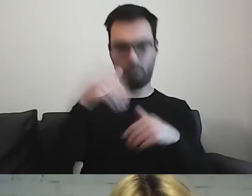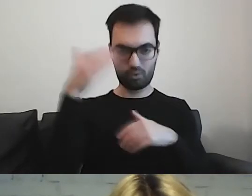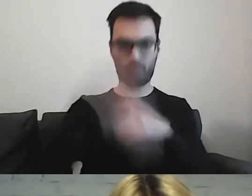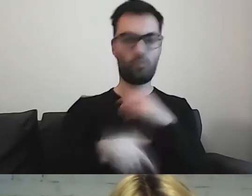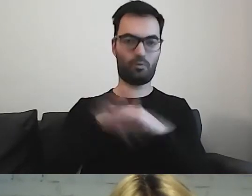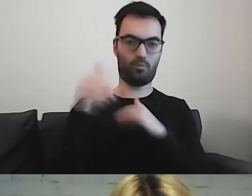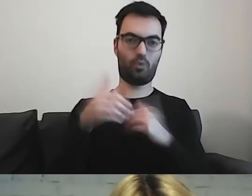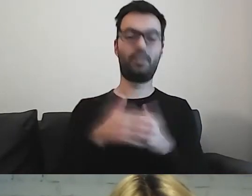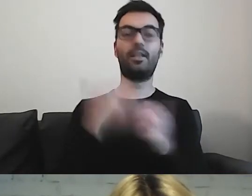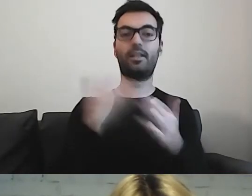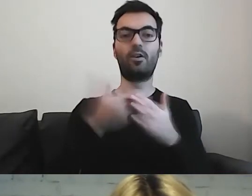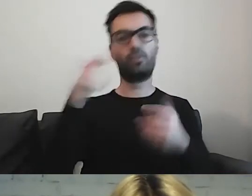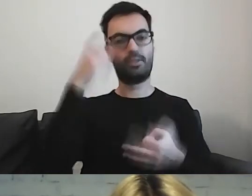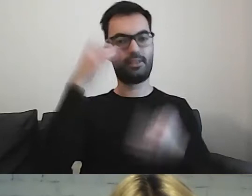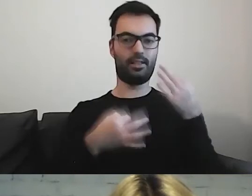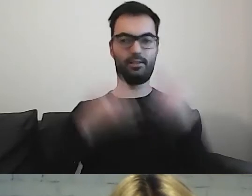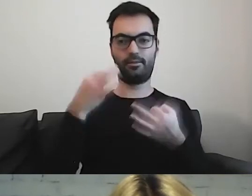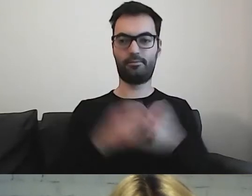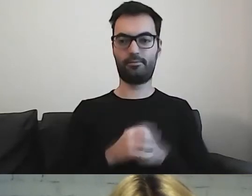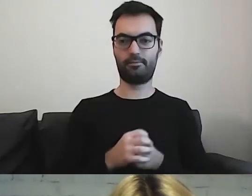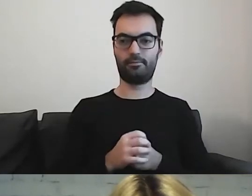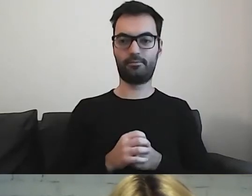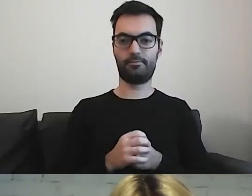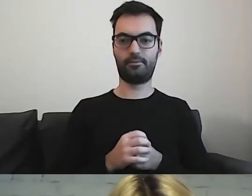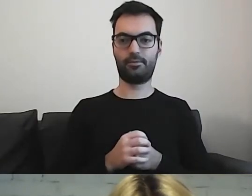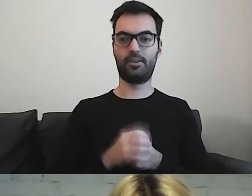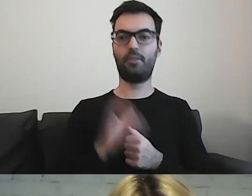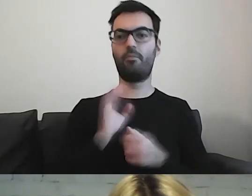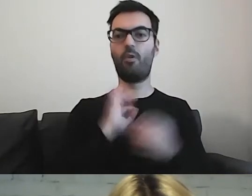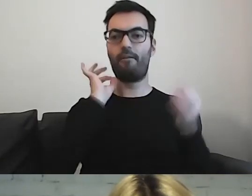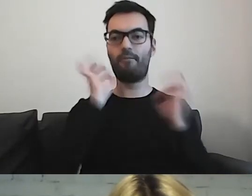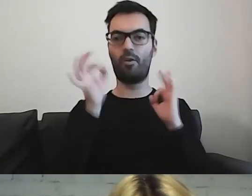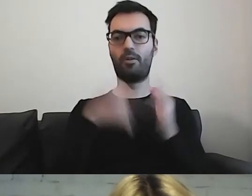Trzeba się zastanowić, co w tej informacji się powinno zawrzeć.